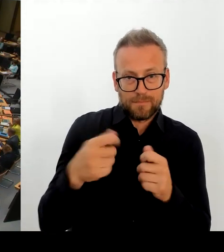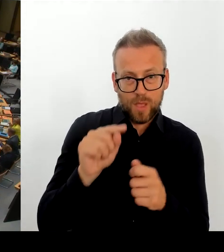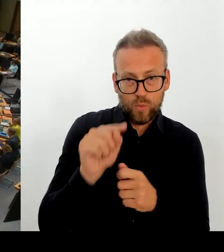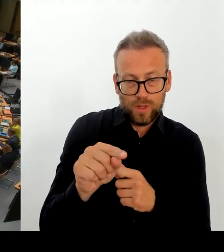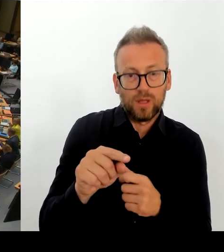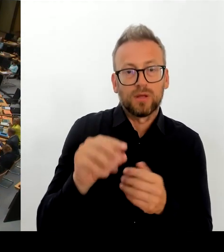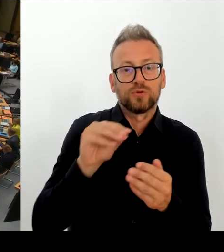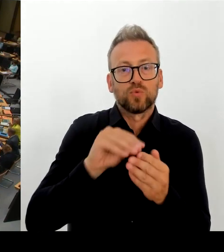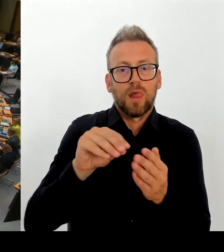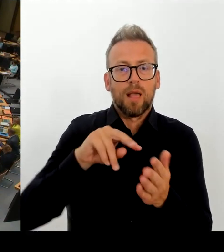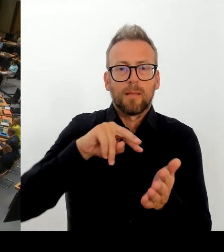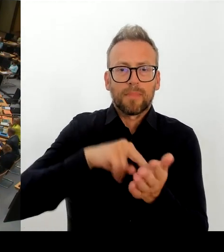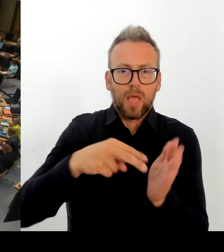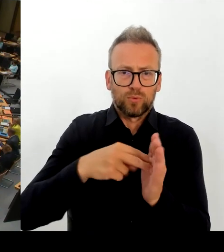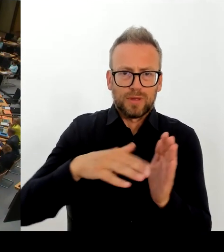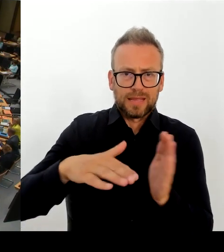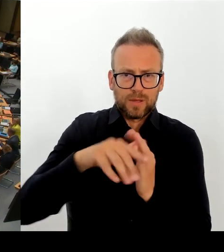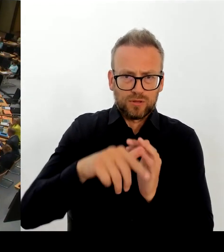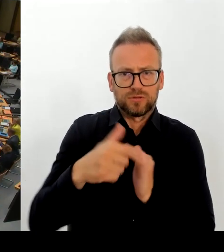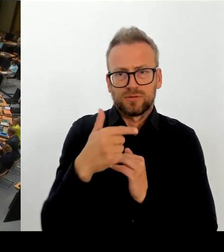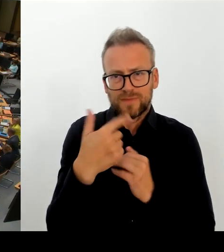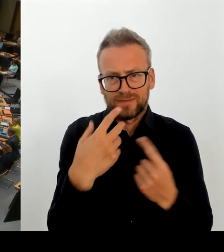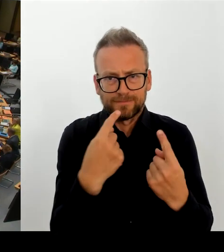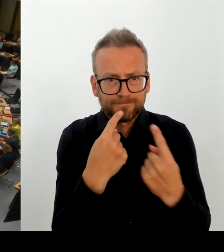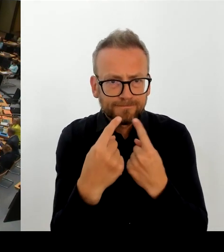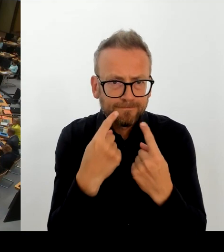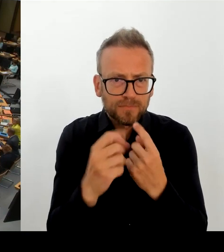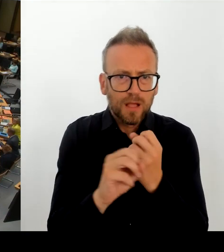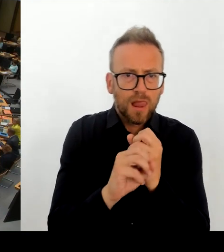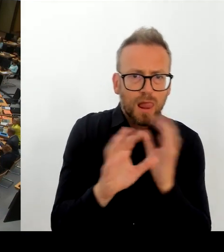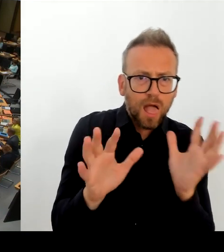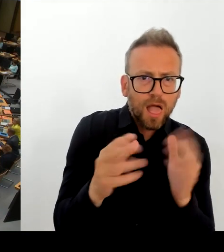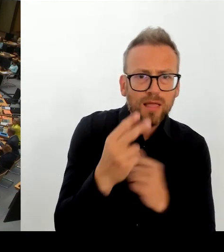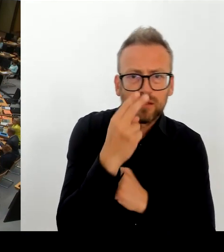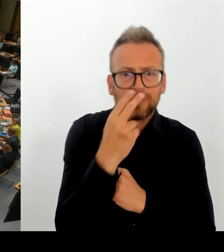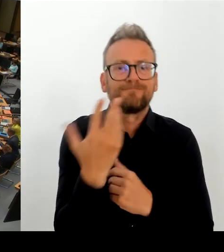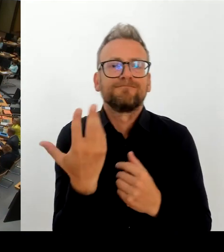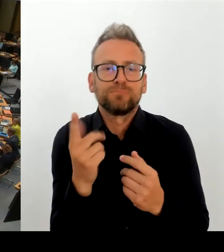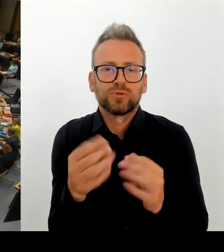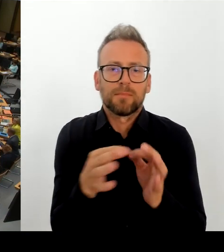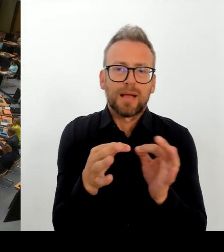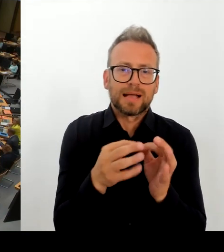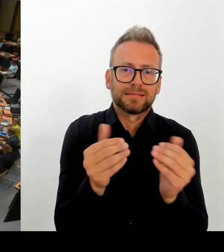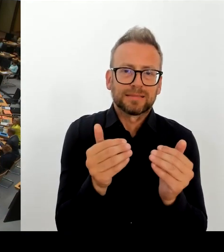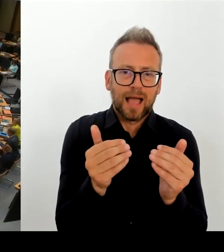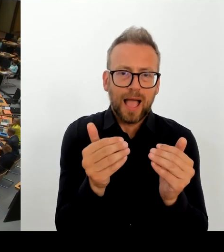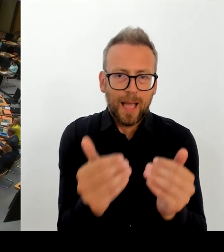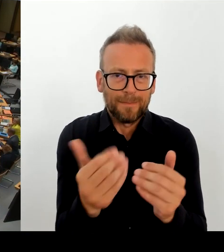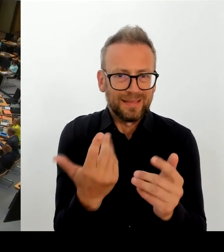Senatsseite aus, dem Bezirk die Empfehlung zugegangen ist, an der Obersee Grundschule die geplanten über